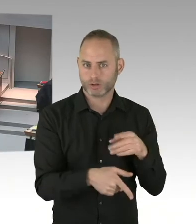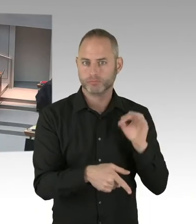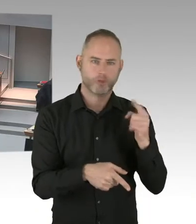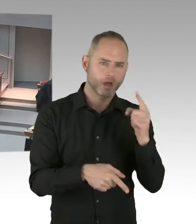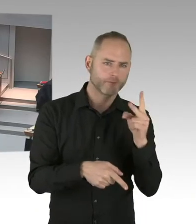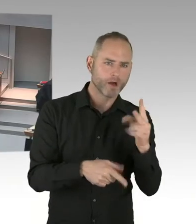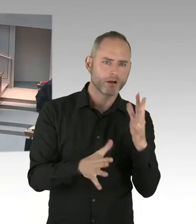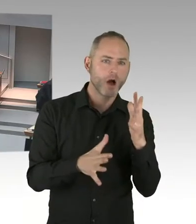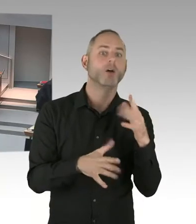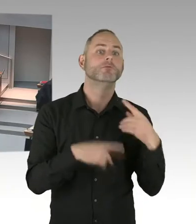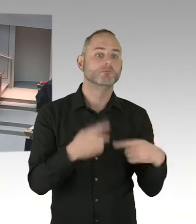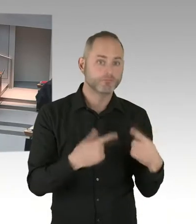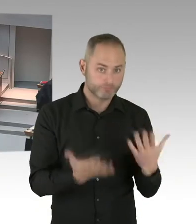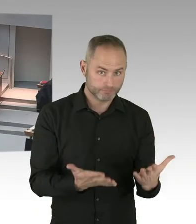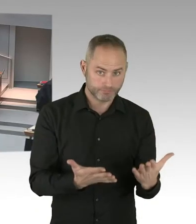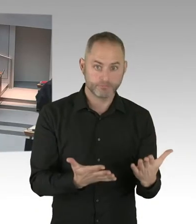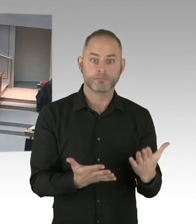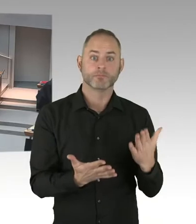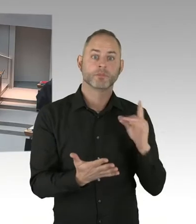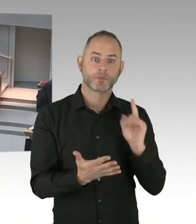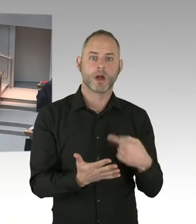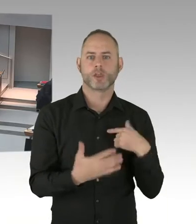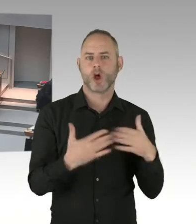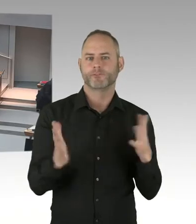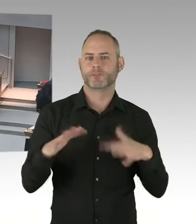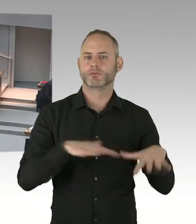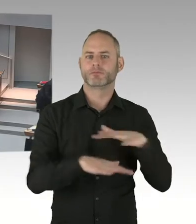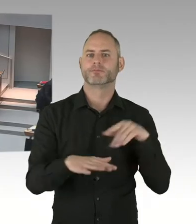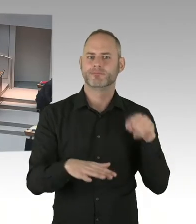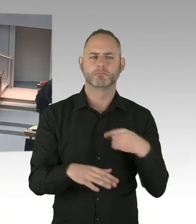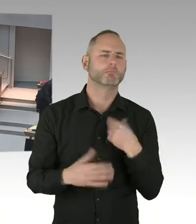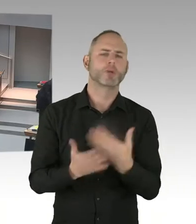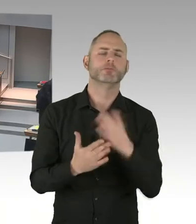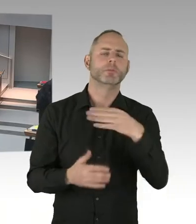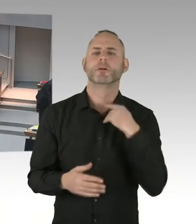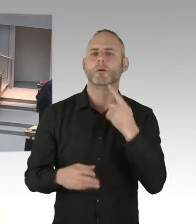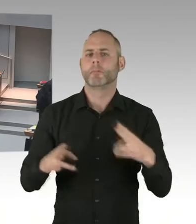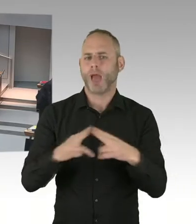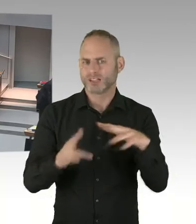welches offizielles Gedenken plant der Senat denn dann für den zweiten Jahrestag des islamistischen Terroranschlages vom Breitscheidplatz